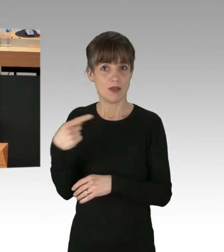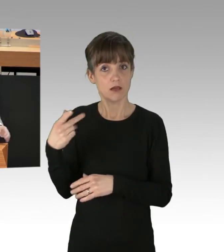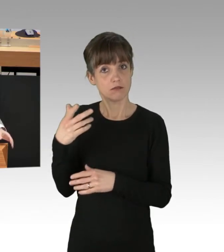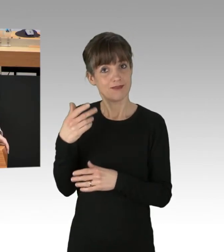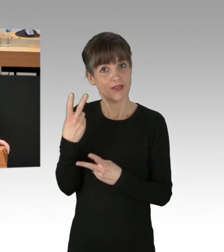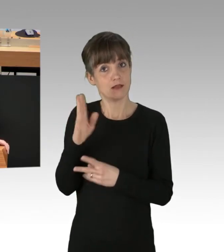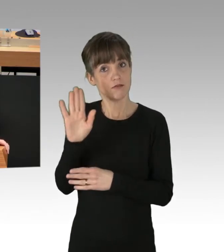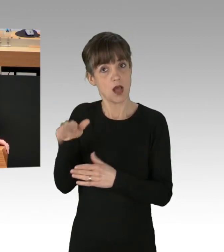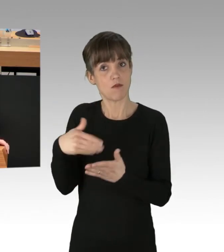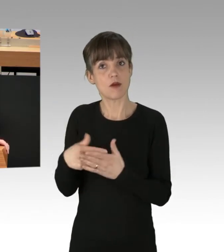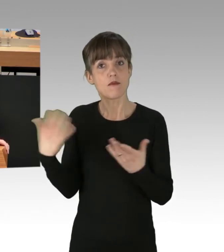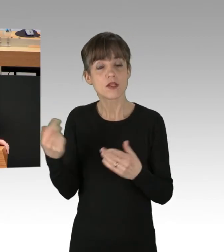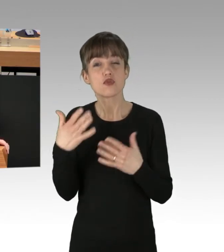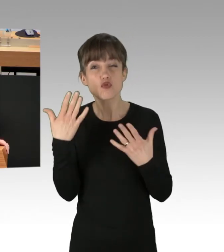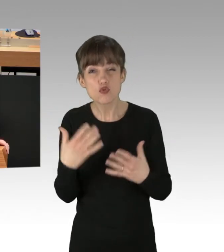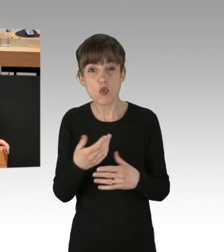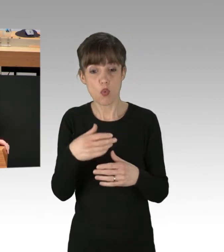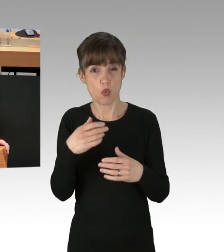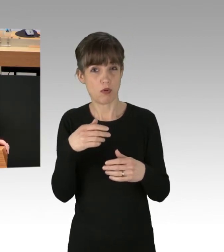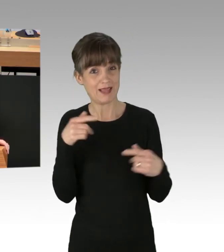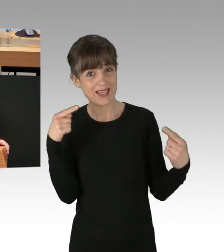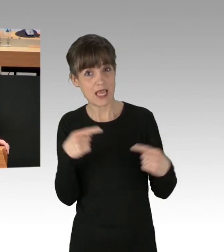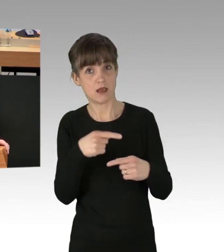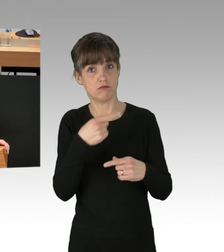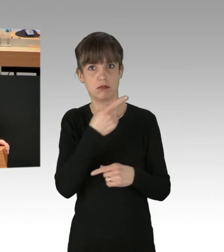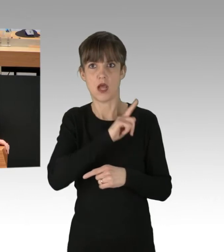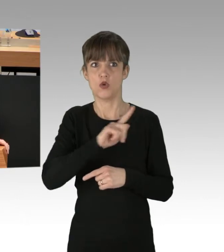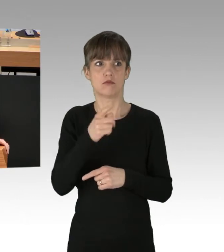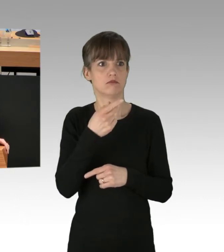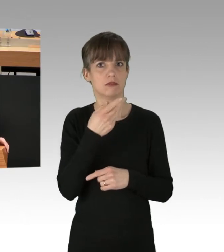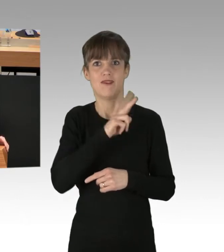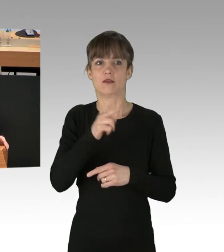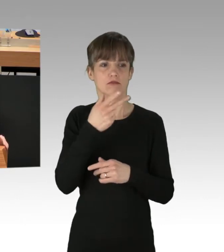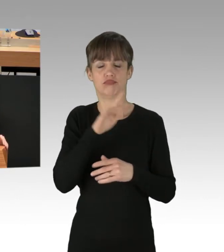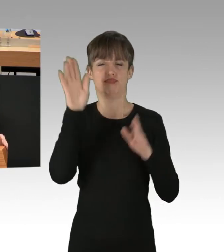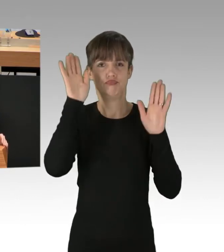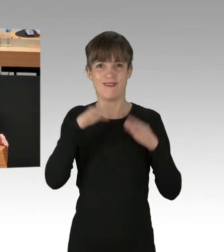gegenüber hunderttausend Berlinerinnen und Berlinern kein geeigneter Weg sind, um irgendetwas zu erreichen.